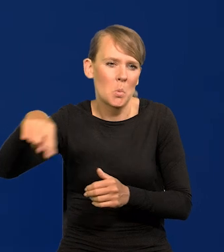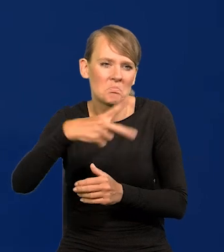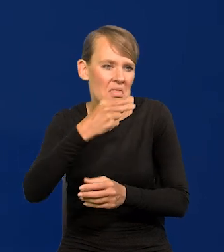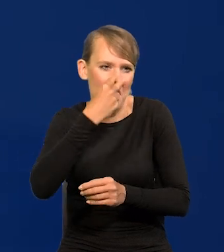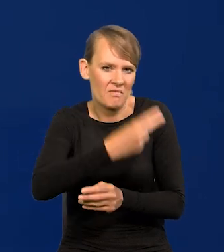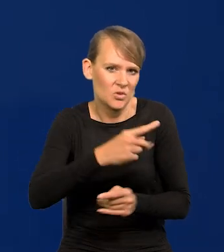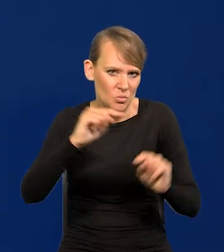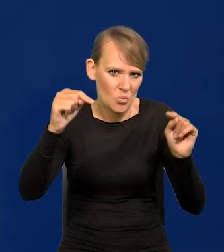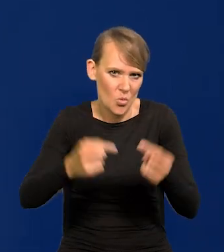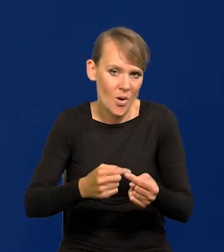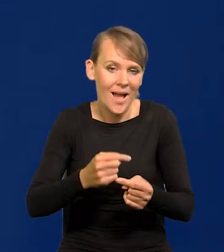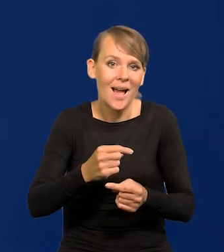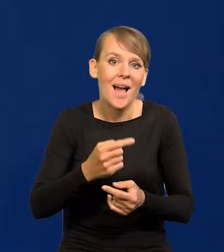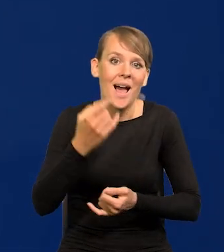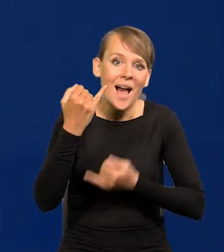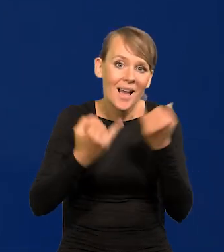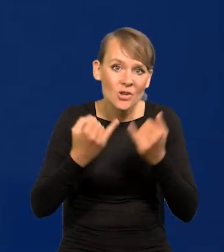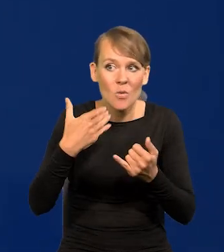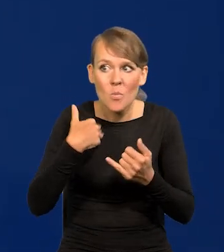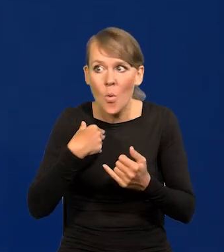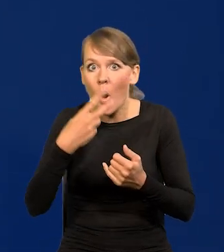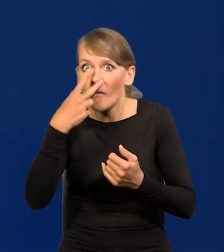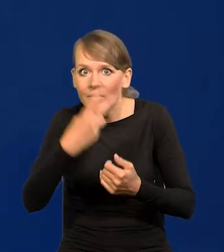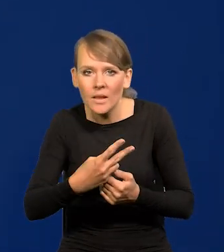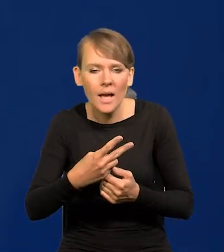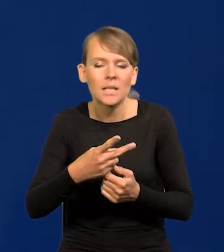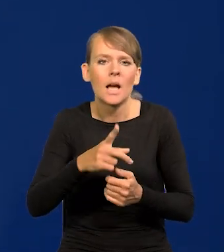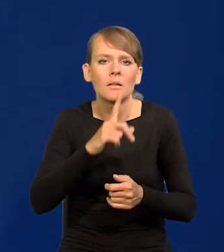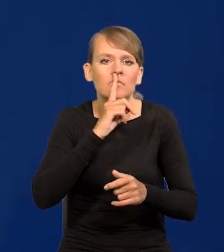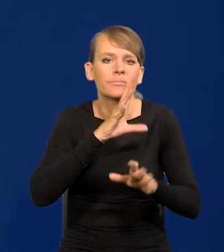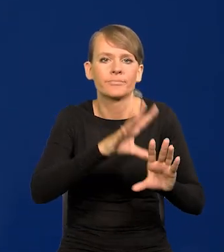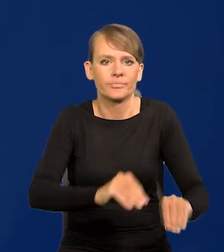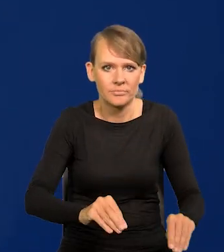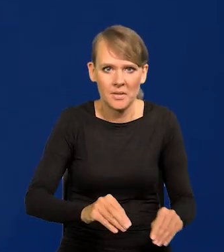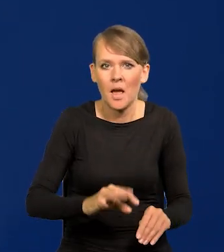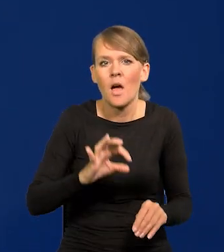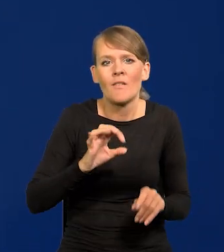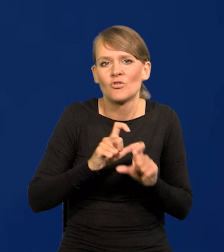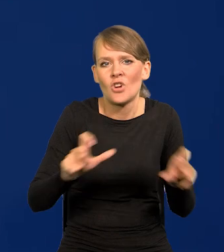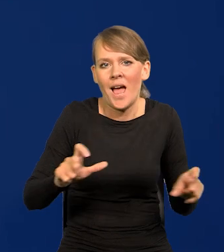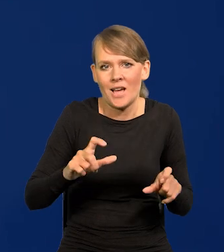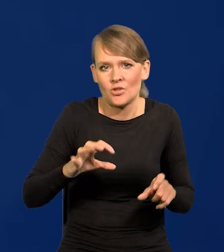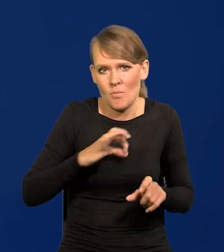Jeśli był czasami widoczny, to było gorszące. Za mojej kadencji nic takiego nie było.